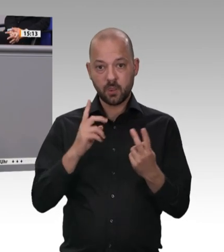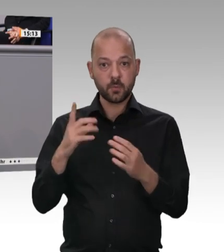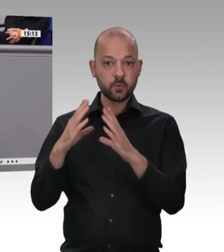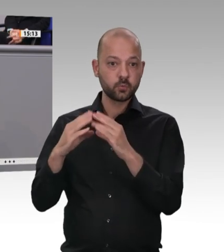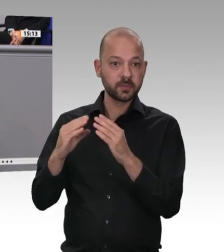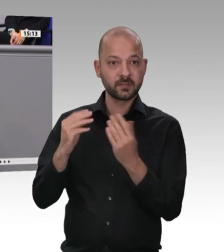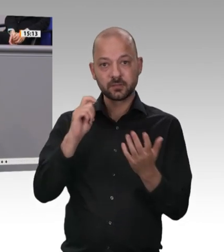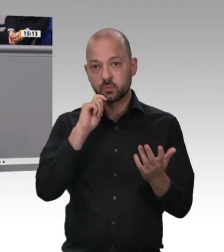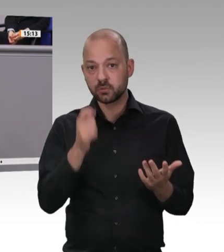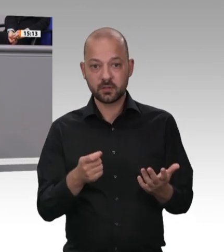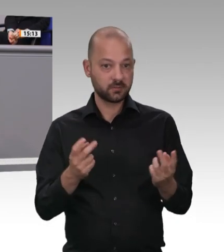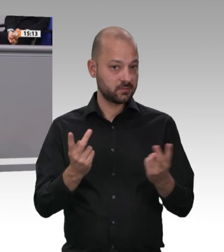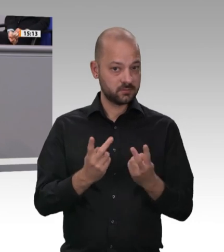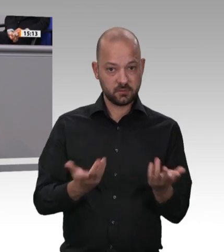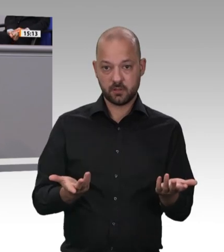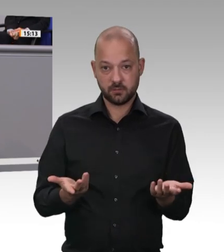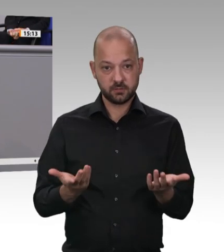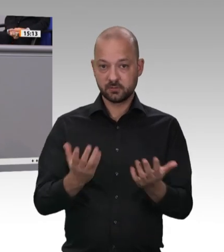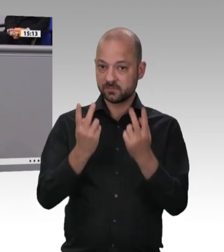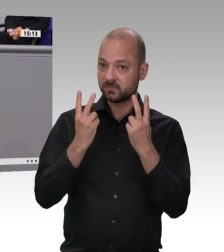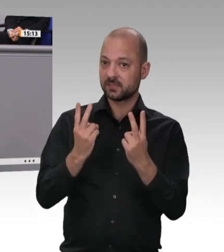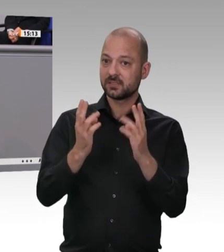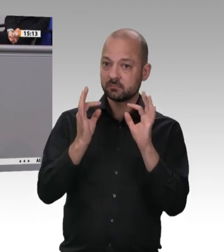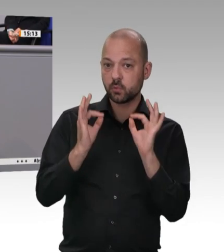Land verschwinden würden, ist doch völliger Humbug!